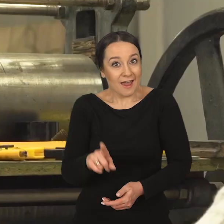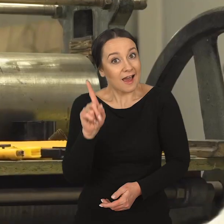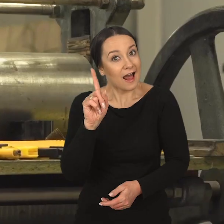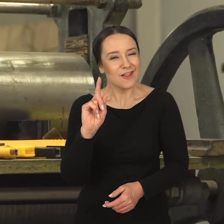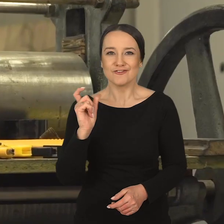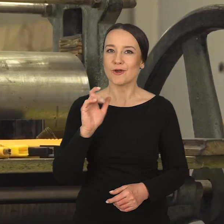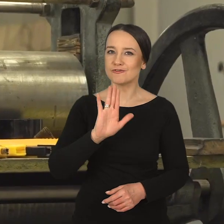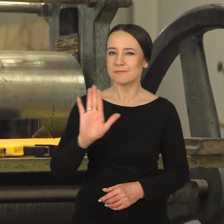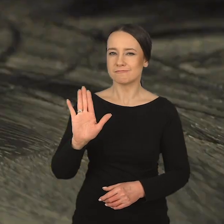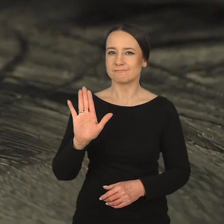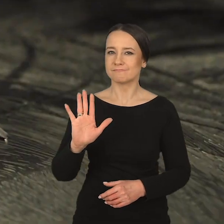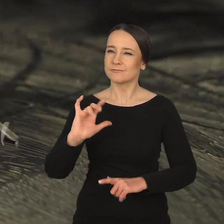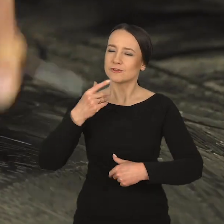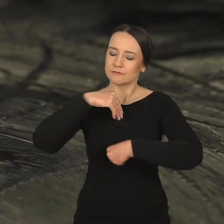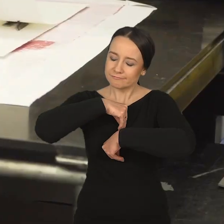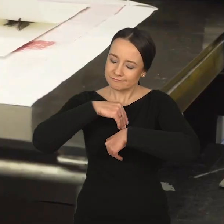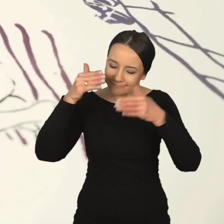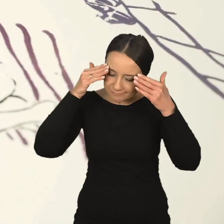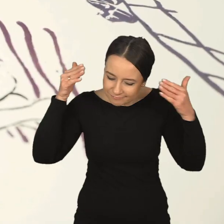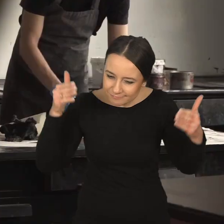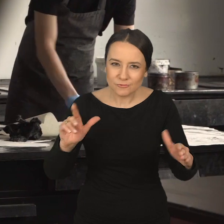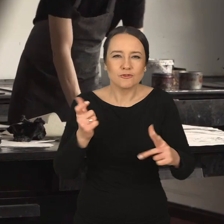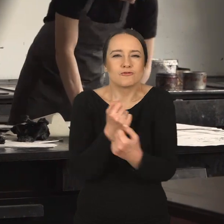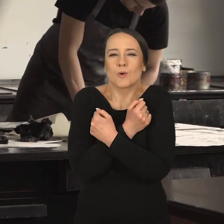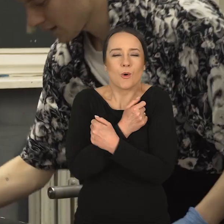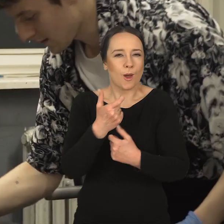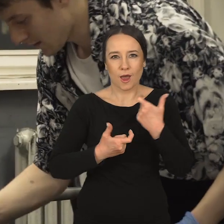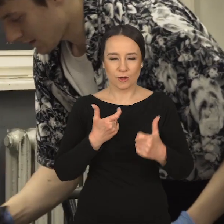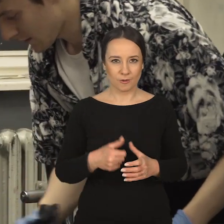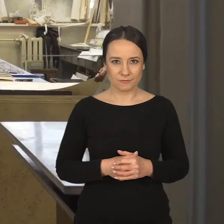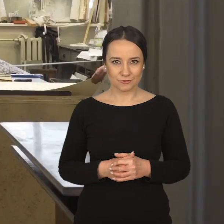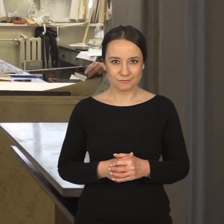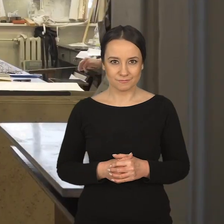ale mają coś, gdzie się zatracają. Coś, co kochają robić.